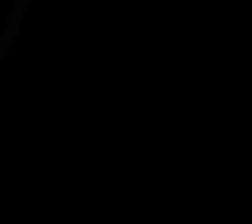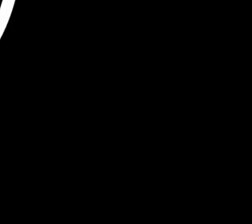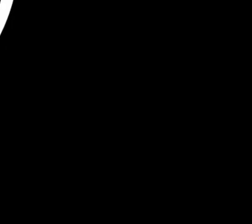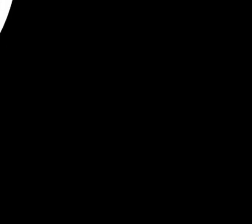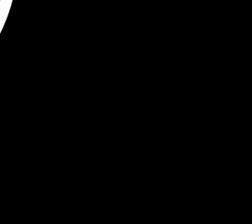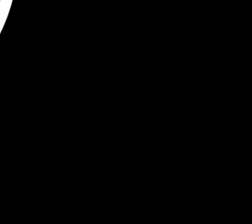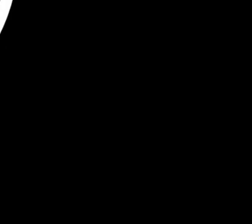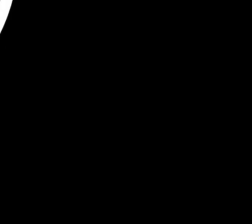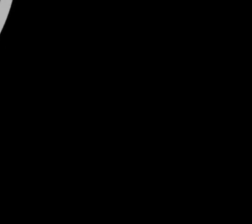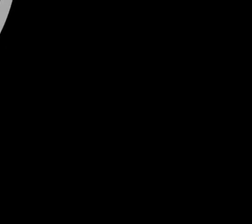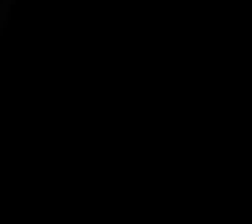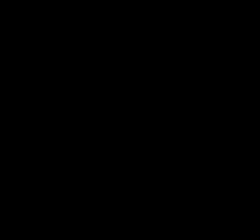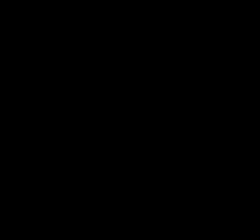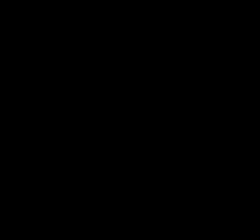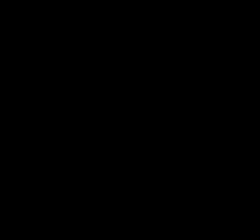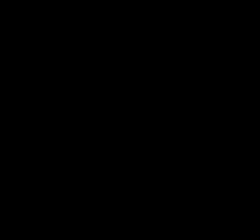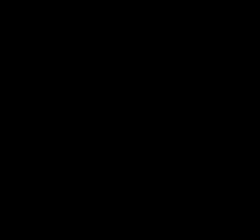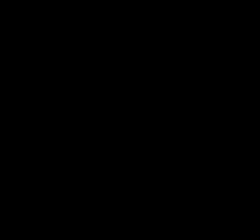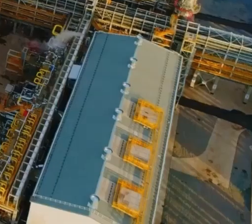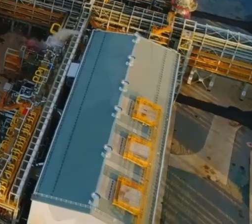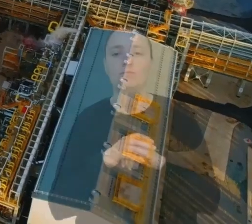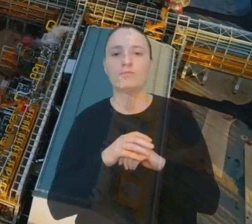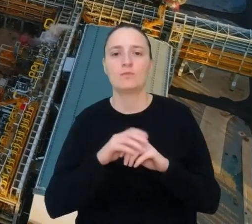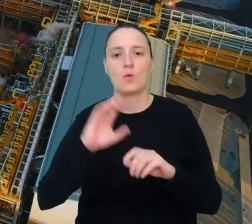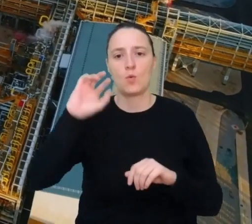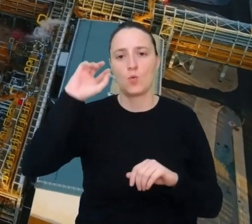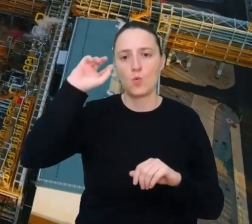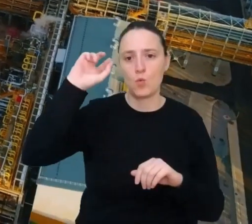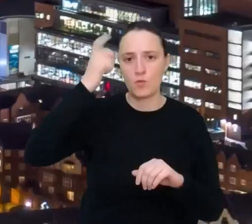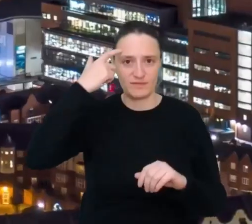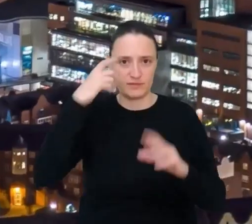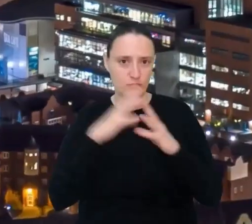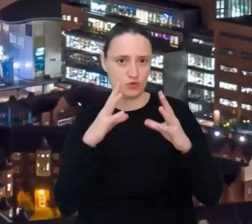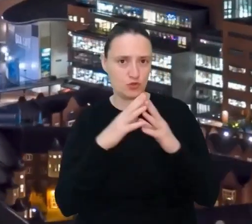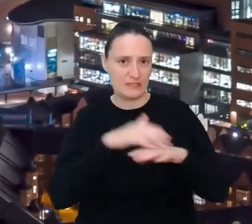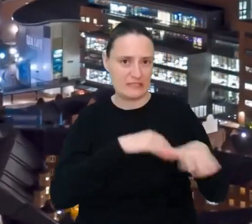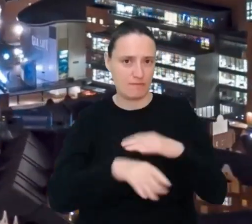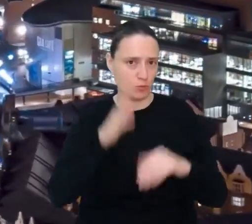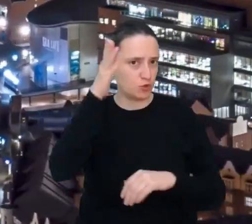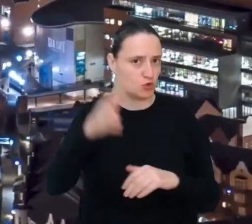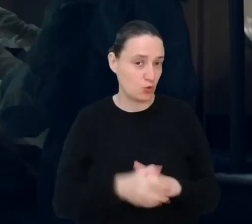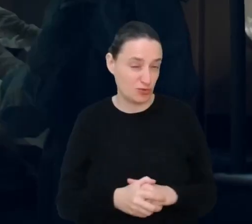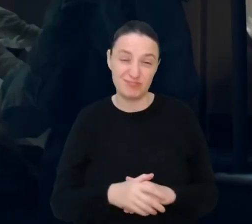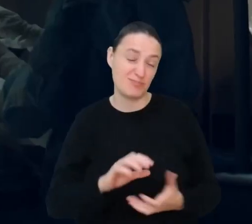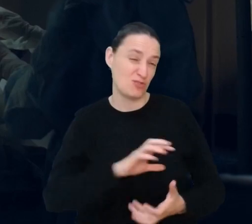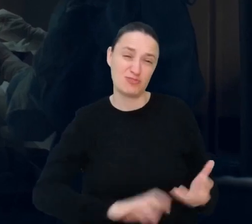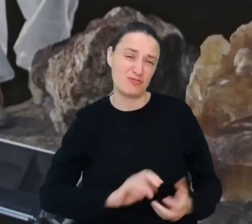Top 10 zawodów przyszłości. Świat zmienia się bardzo szybko i potrzebuje kolejnych nowych zawodów.